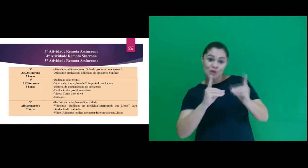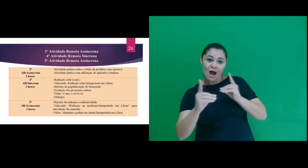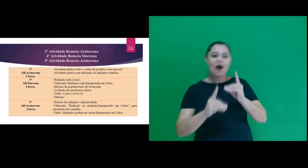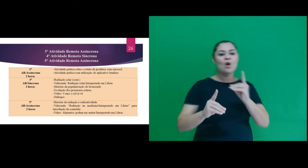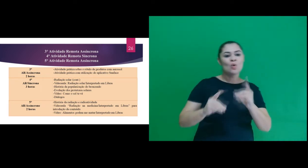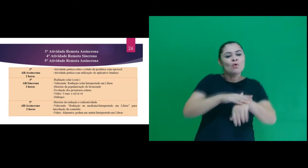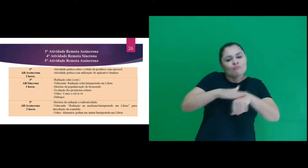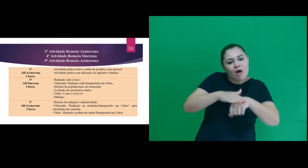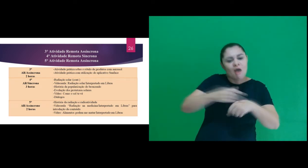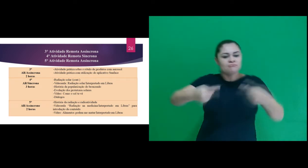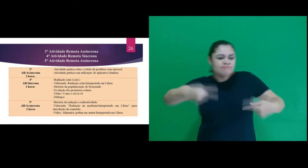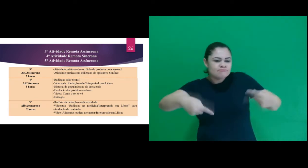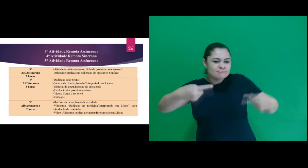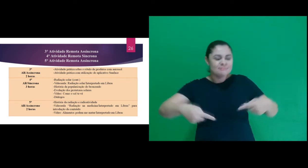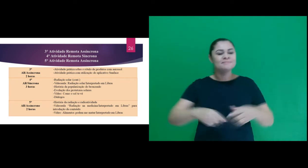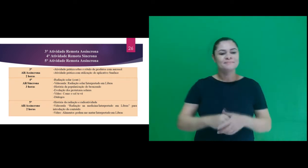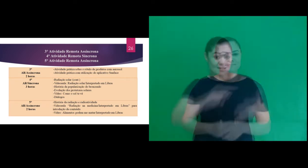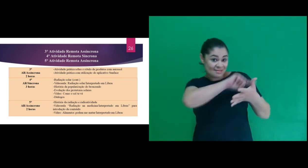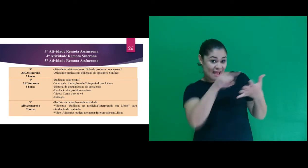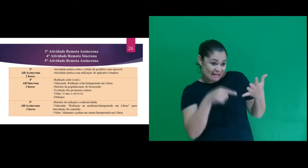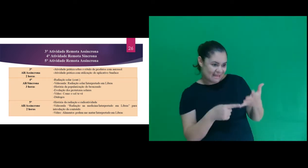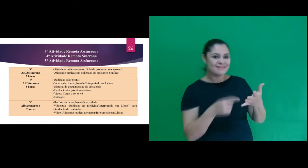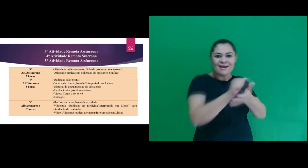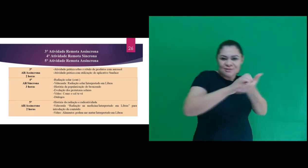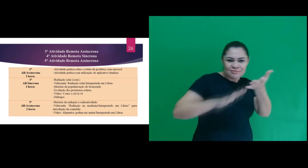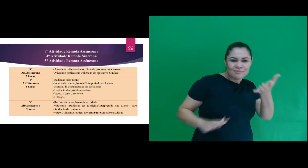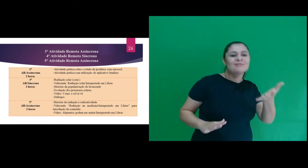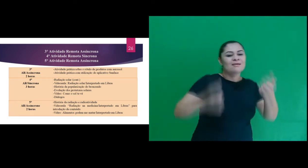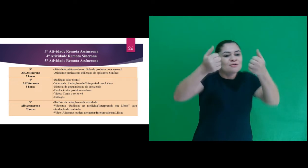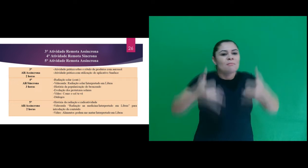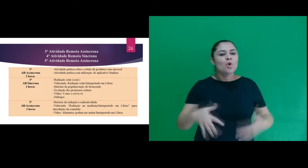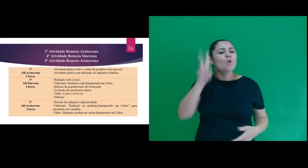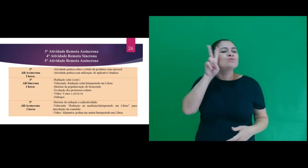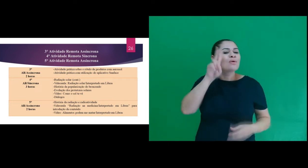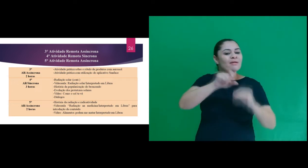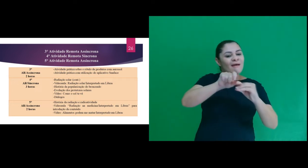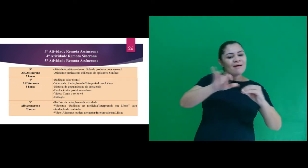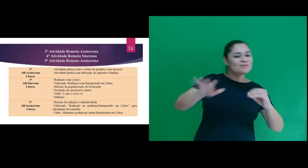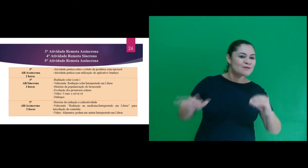com momentos de diálogos. Na 5ª atividade trabalhamos sobre a história da radiação,